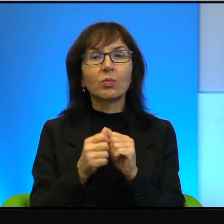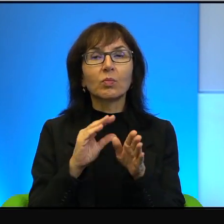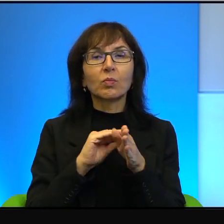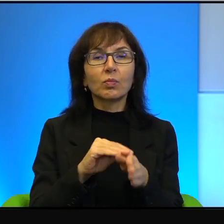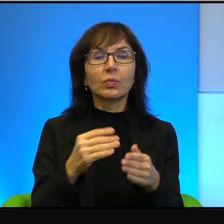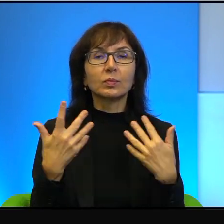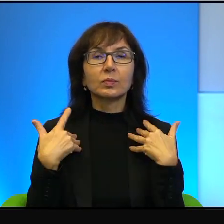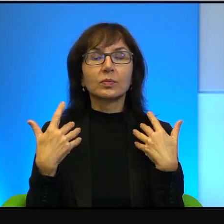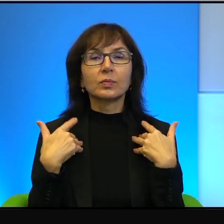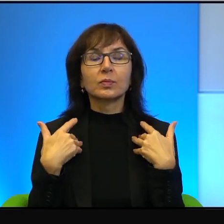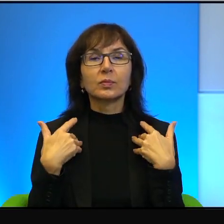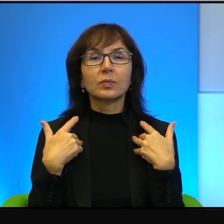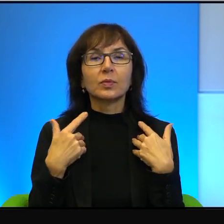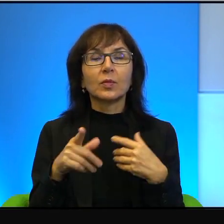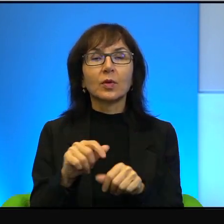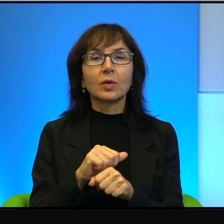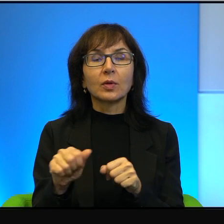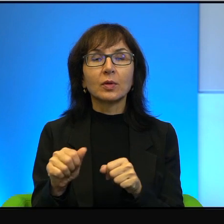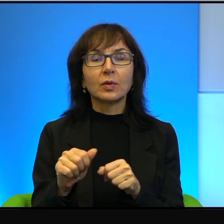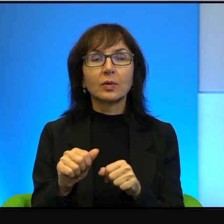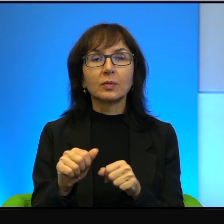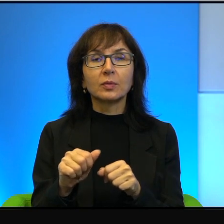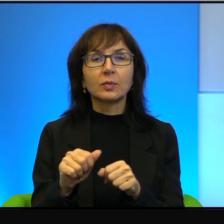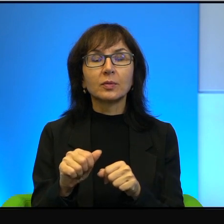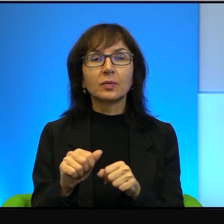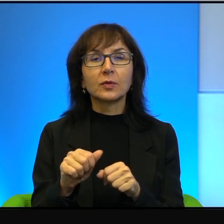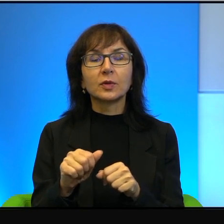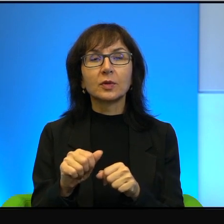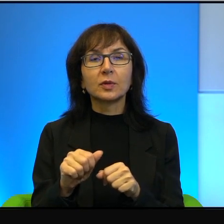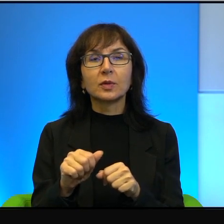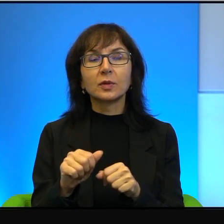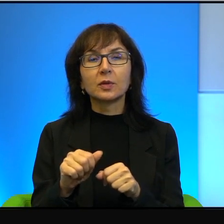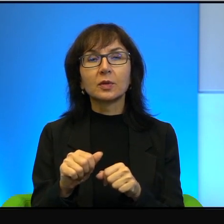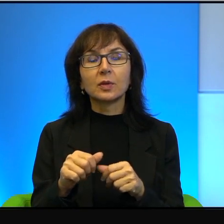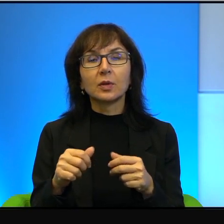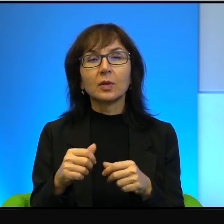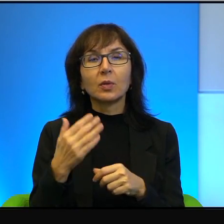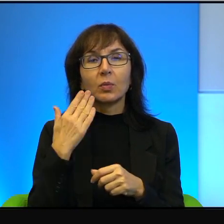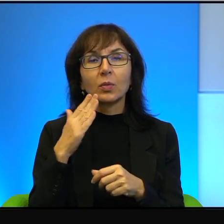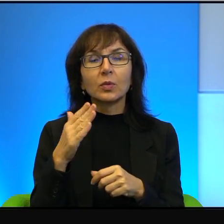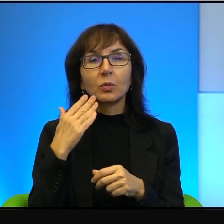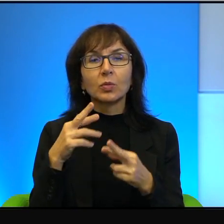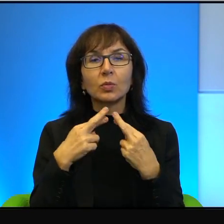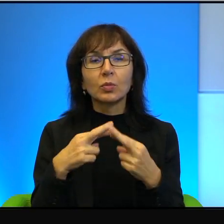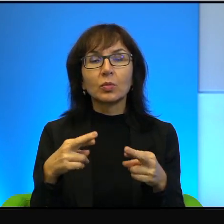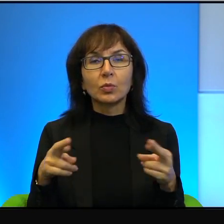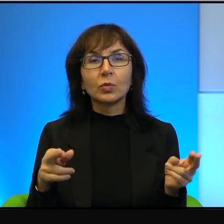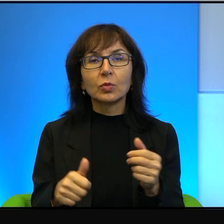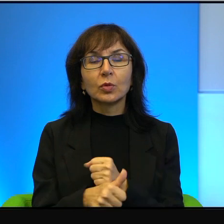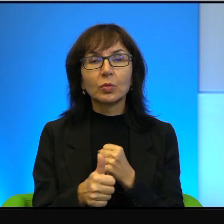To jest taki splot, za tym stoi taki splot bardzo, bardzo różnych przyczyn.